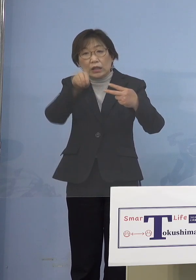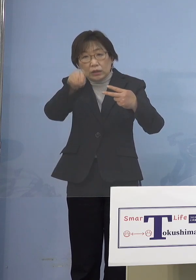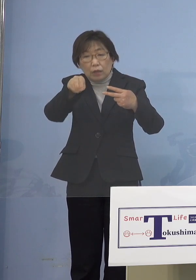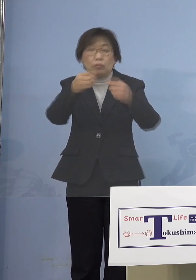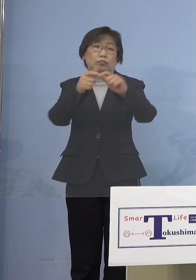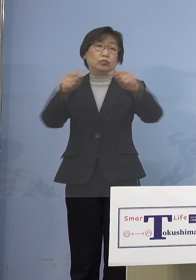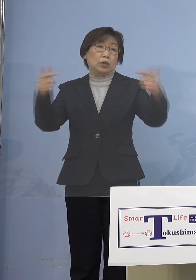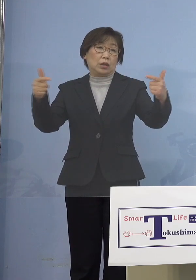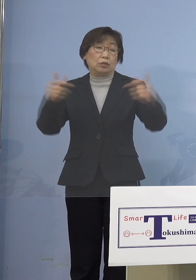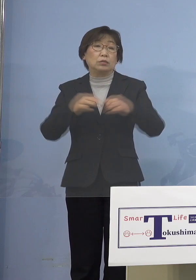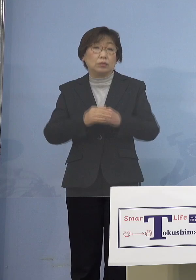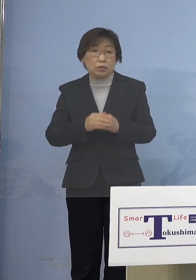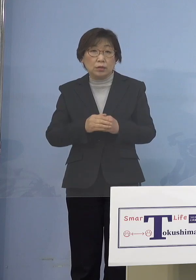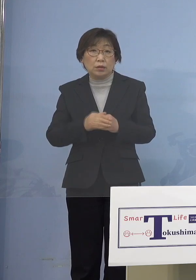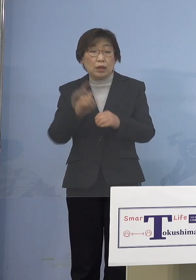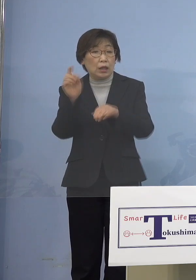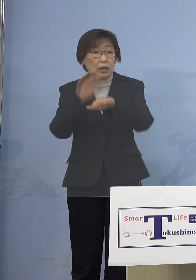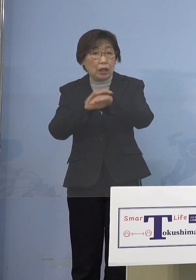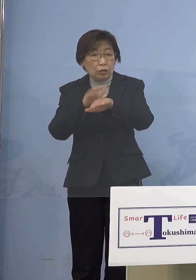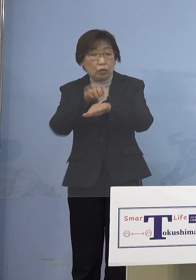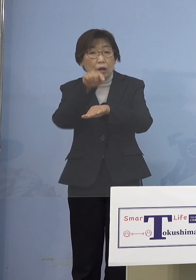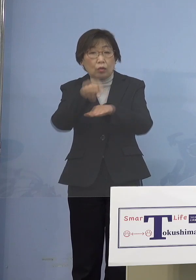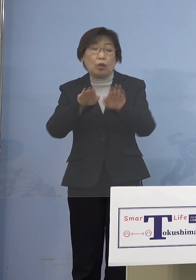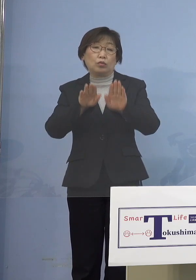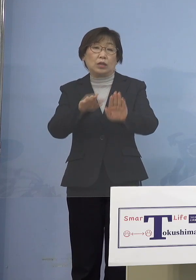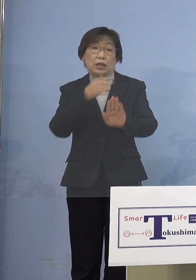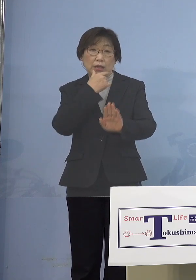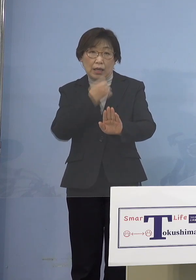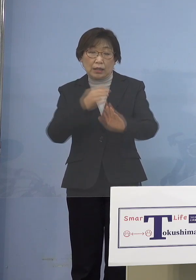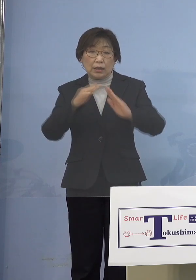何とかこれをということで もう家庭内感染のその部分まで